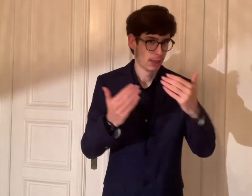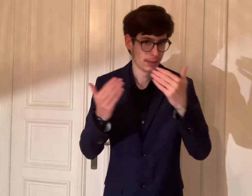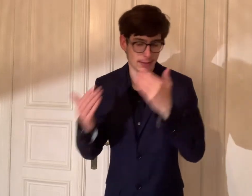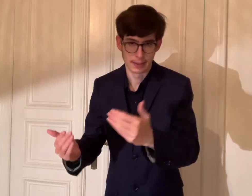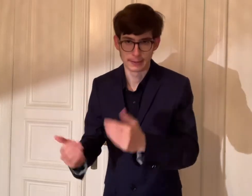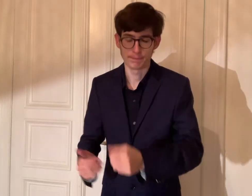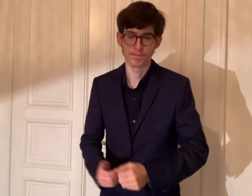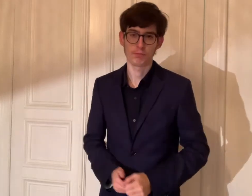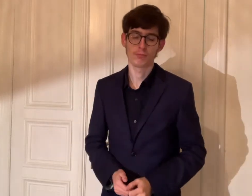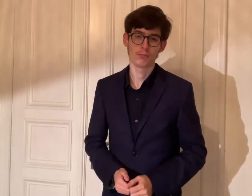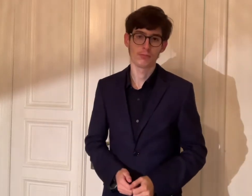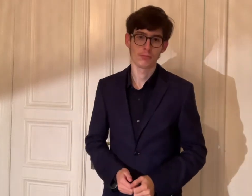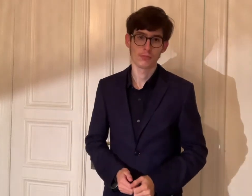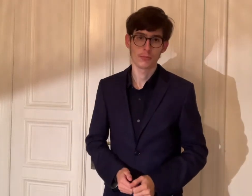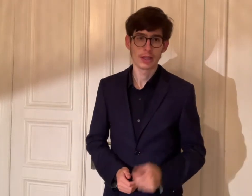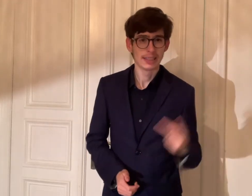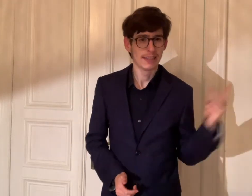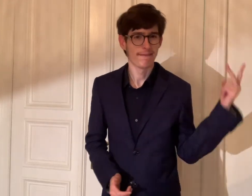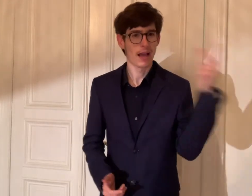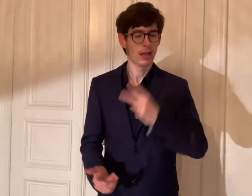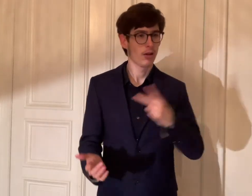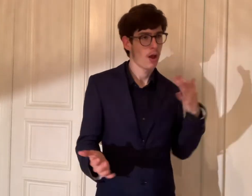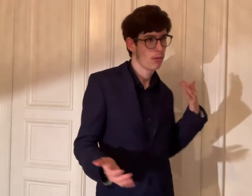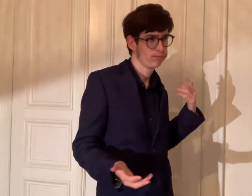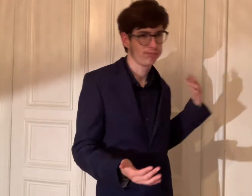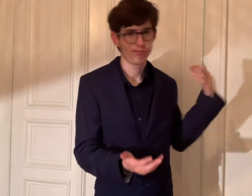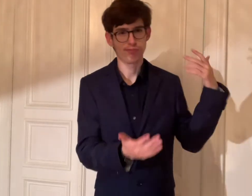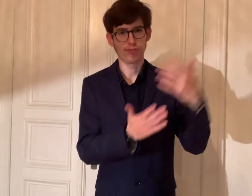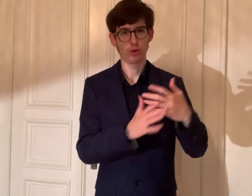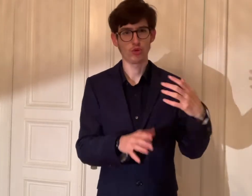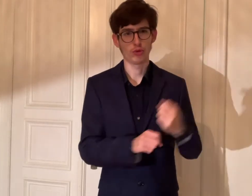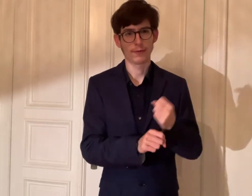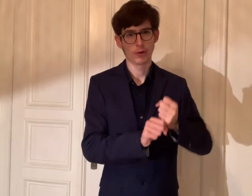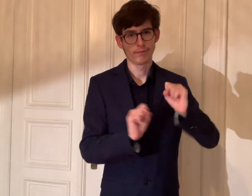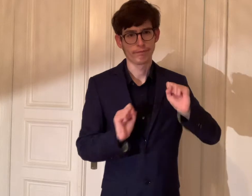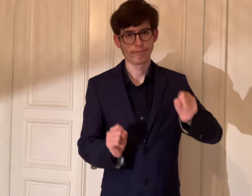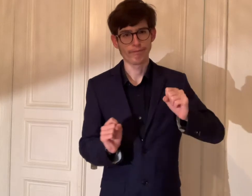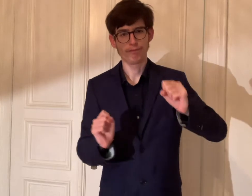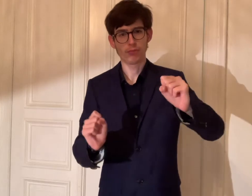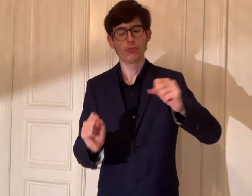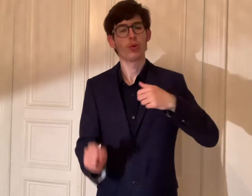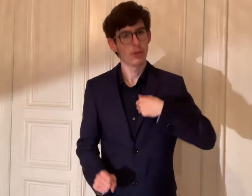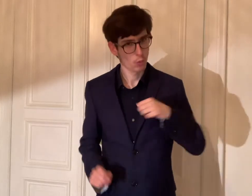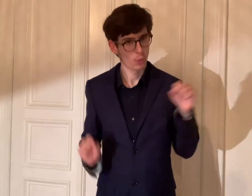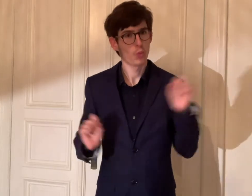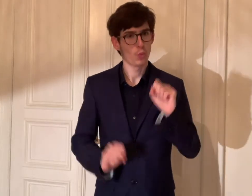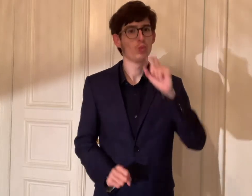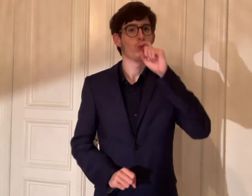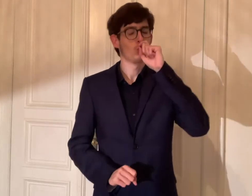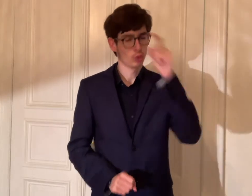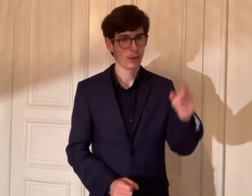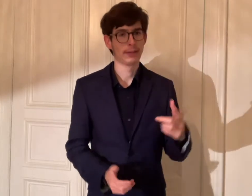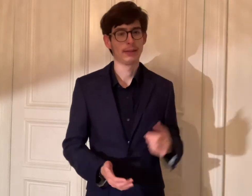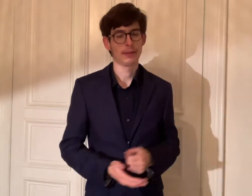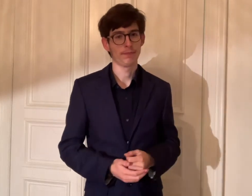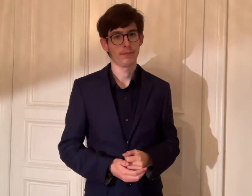Seit 2 Jahren haben wir viel geschafft. Ich bin stolz darauf.